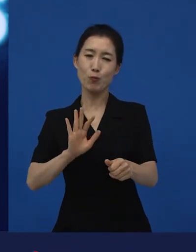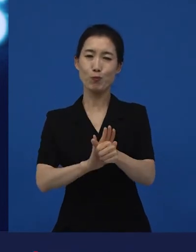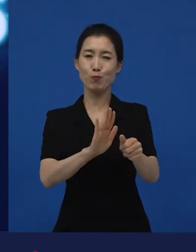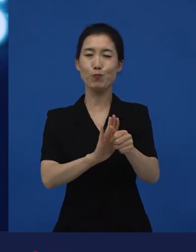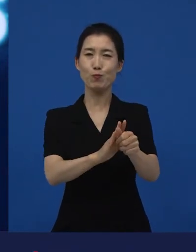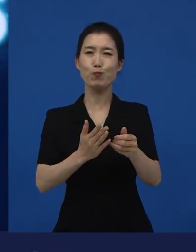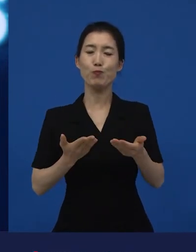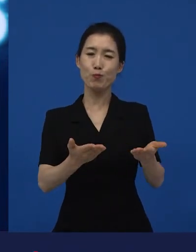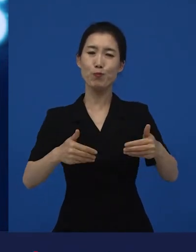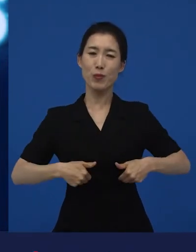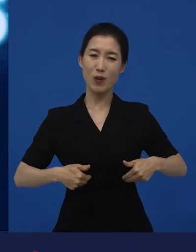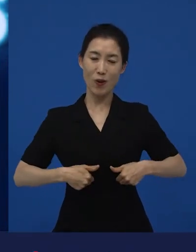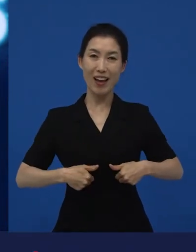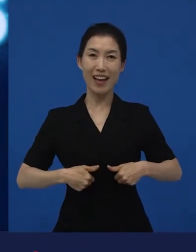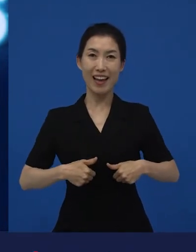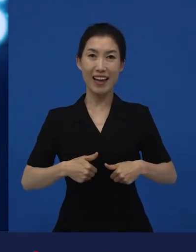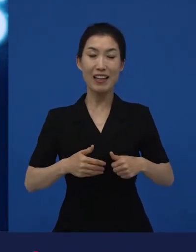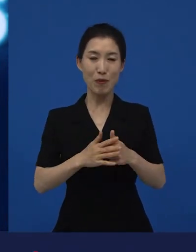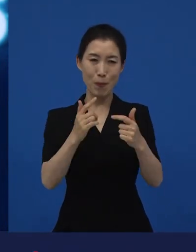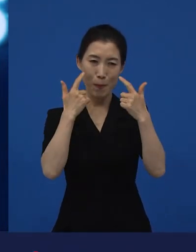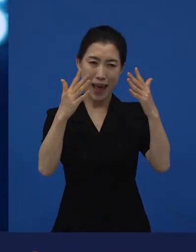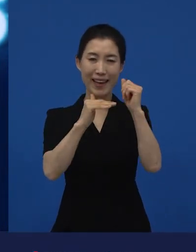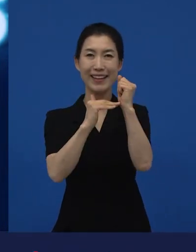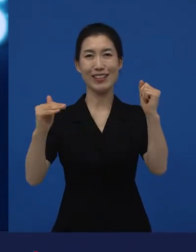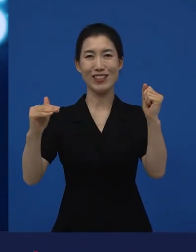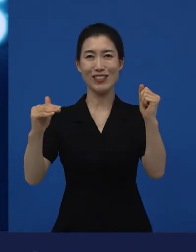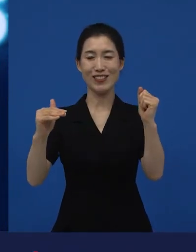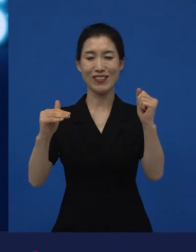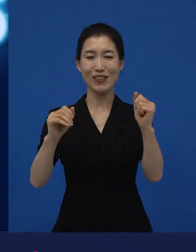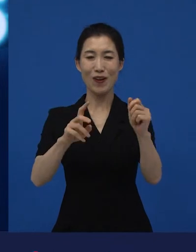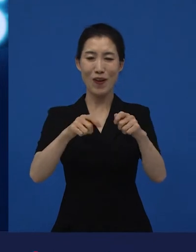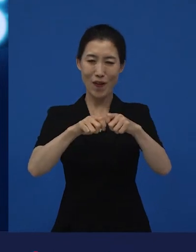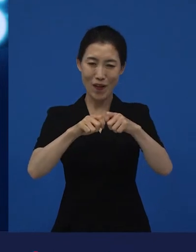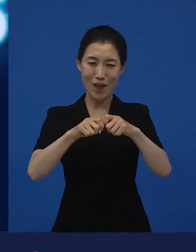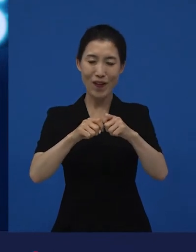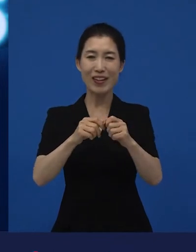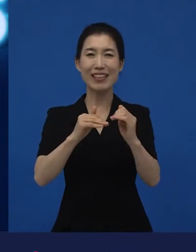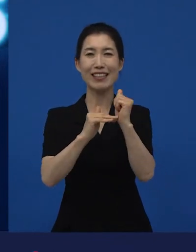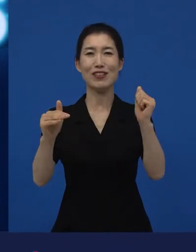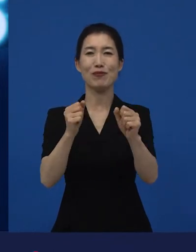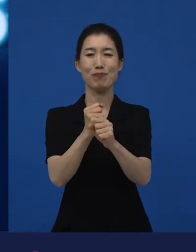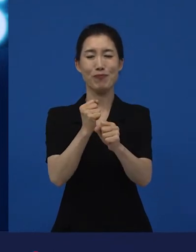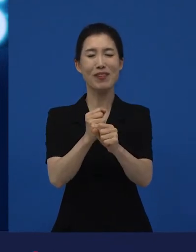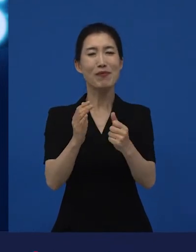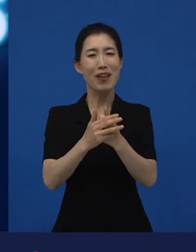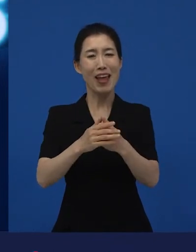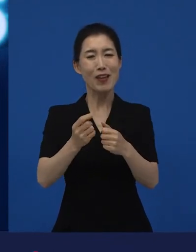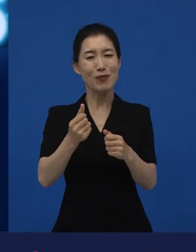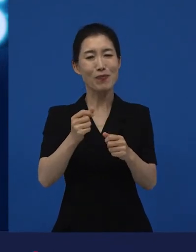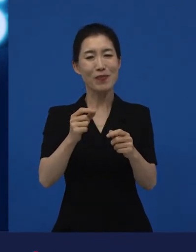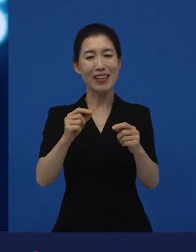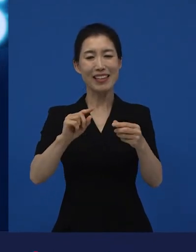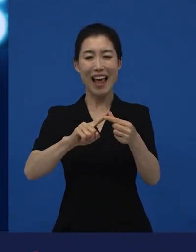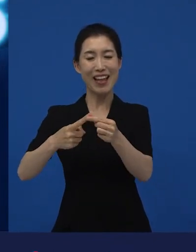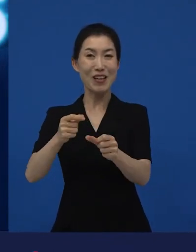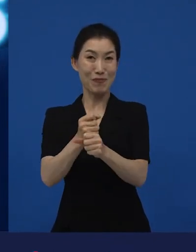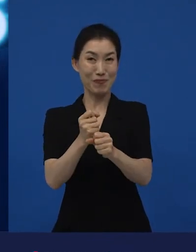지원에 대한 기준들을 좀 더 선명하게 그리고 세부적으로 만들기 위해서 만들어진 단어라고 할 수 있습니다.